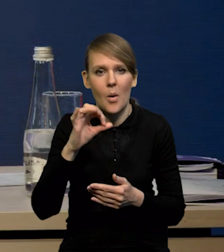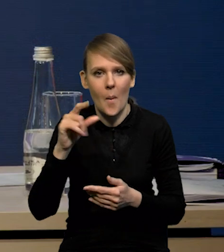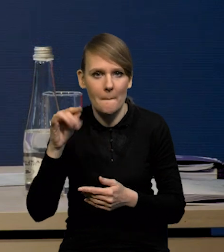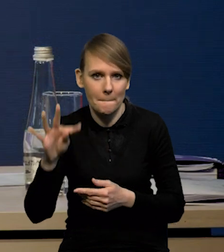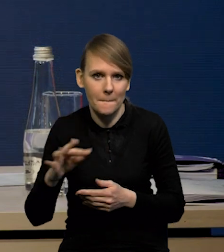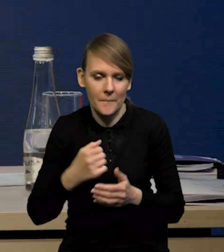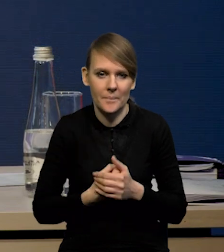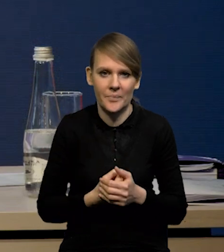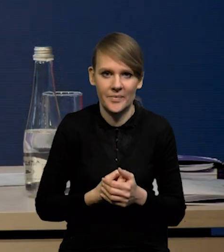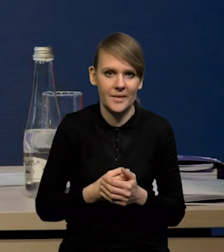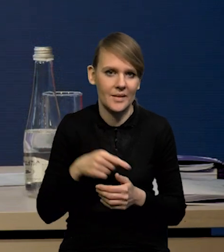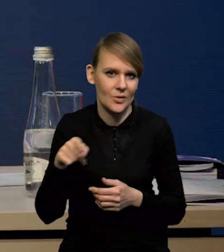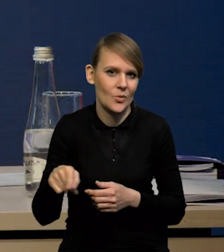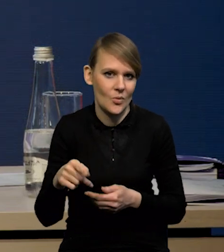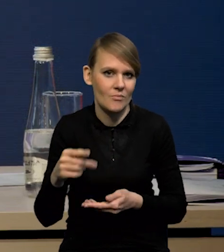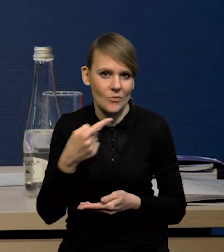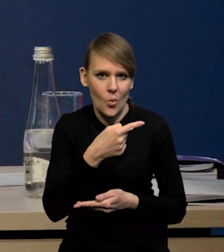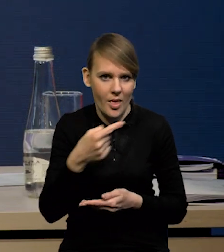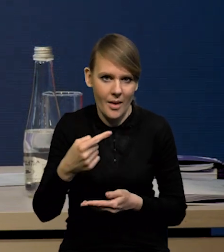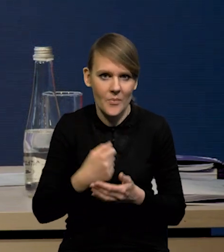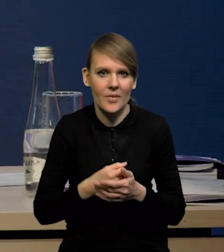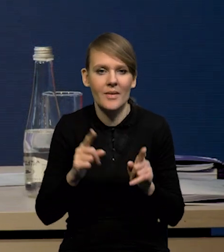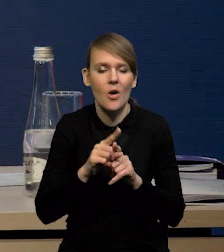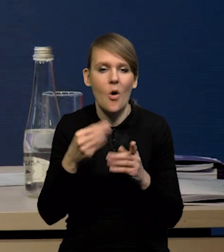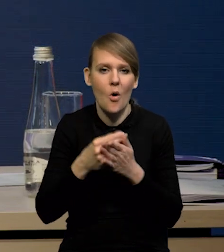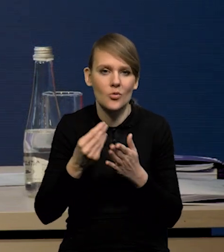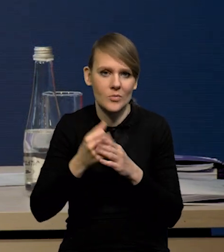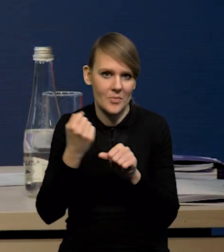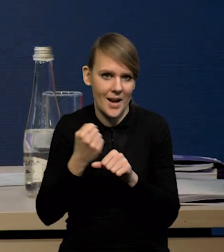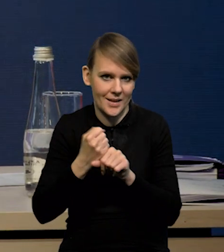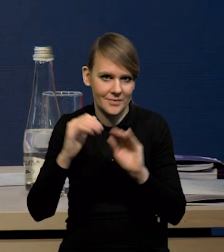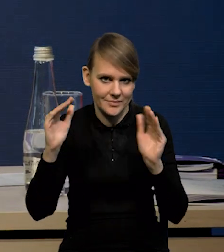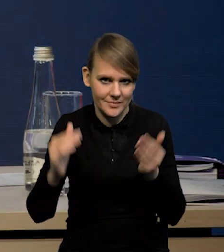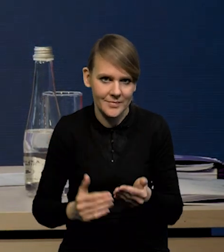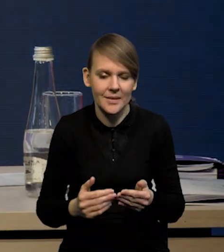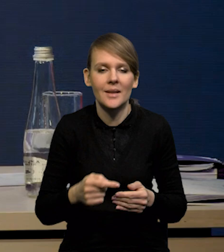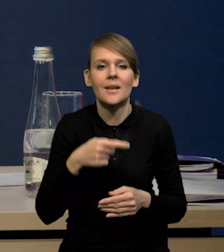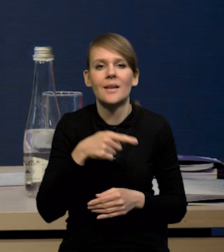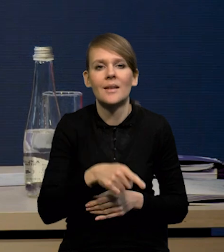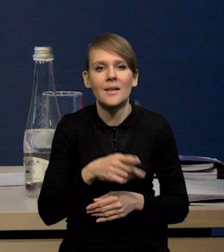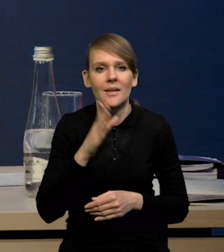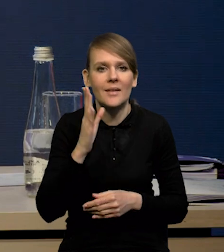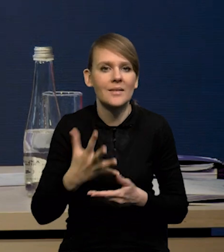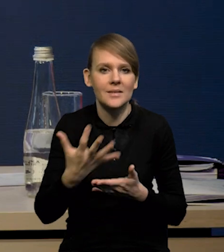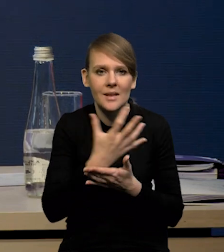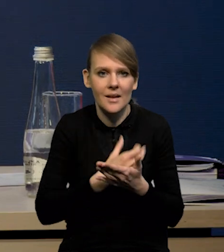przez ujemną lukę popytowa, no i stopniowo spadające koszty pracy. Będziemy mieli obniżanie się dynamiki nominalnych wynagrodzeń,